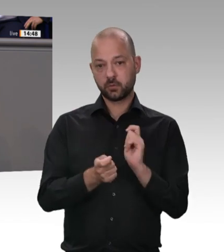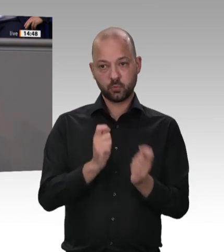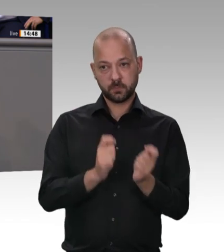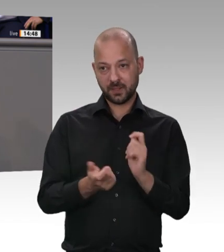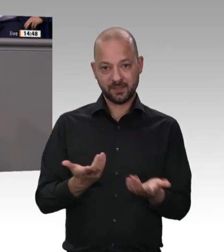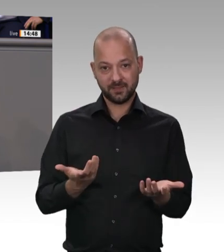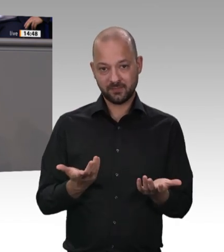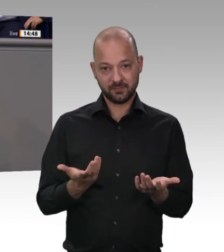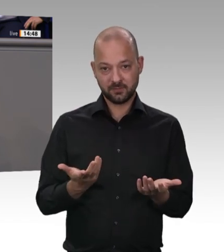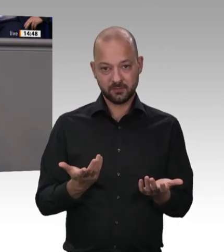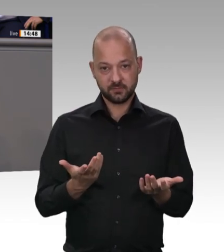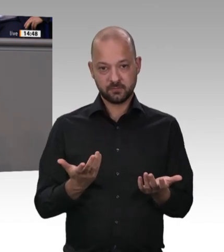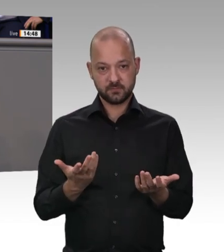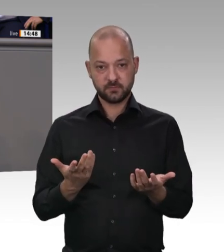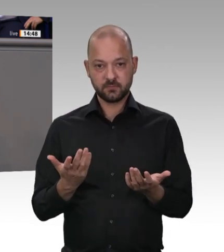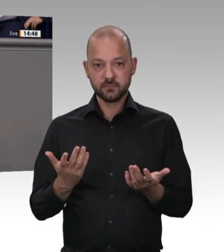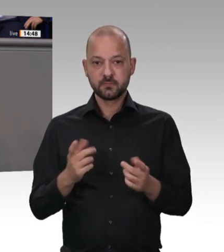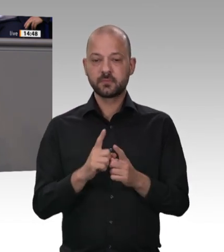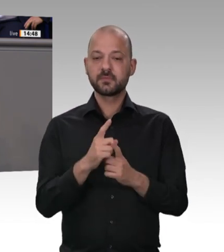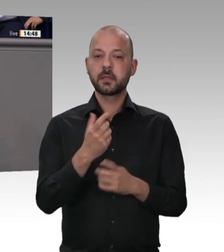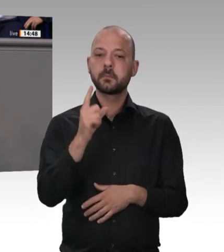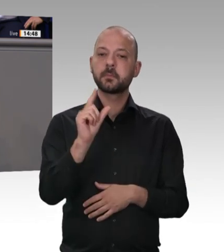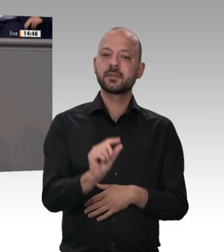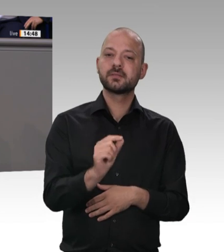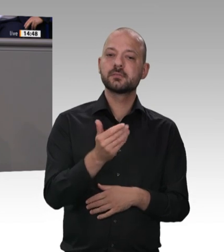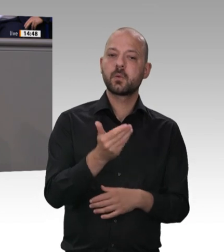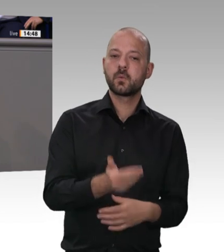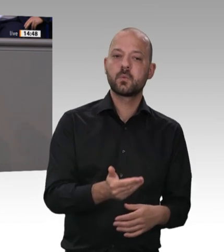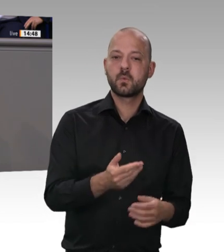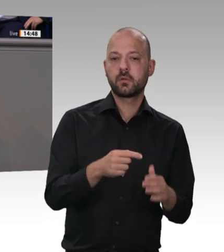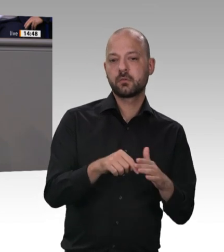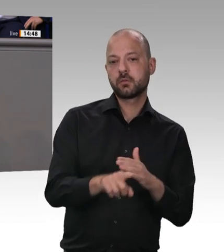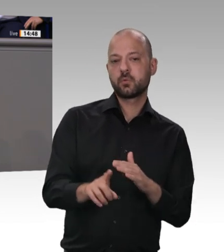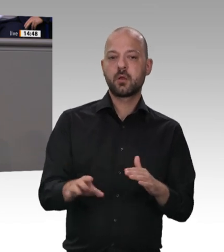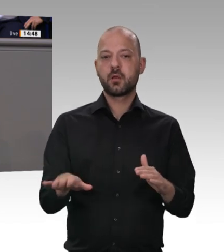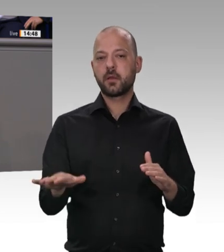dass arbeitgeberseitig gestellter oder vermittelter Wohnraum bereits jetzt von der Arbeitsstättenverordnung